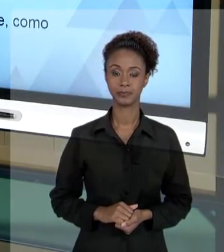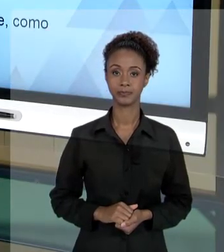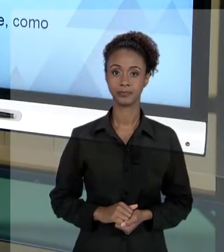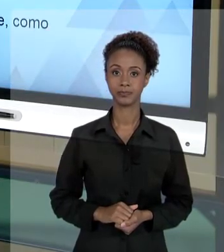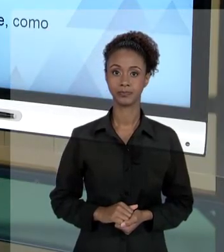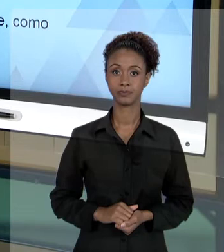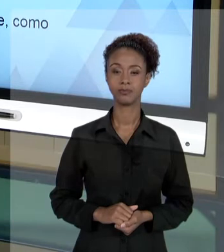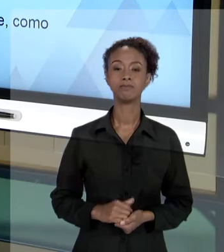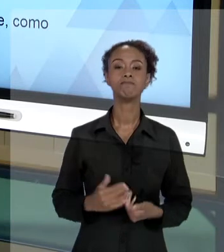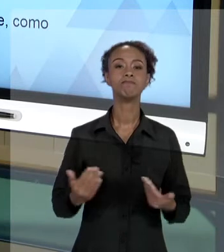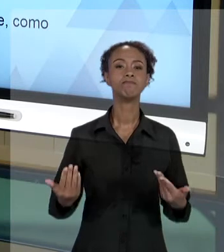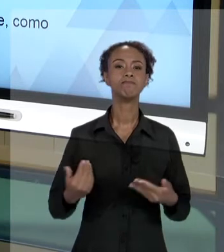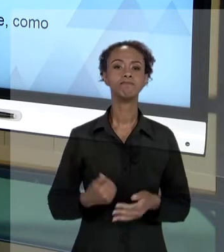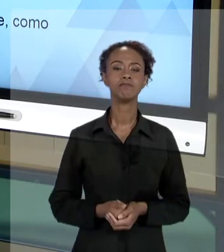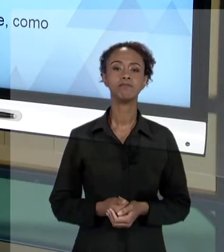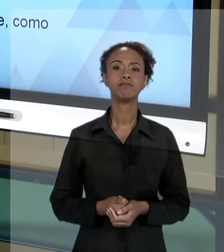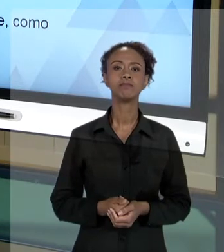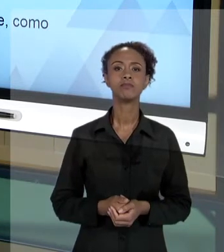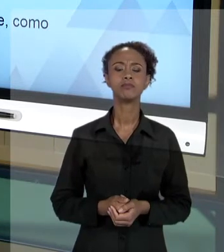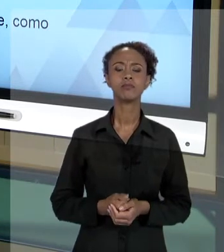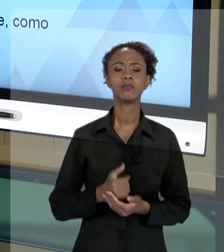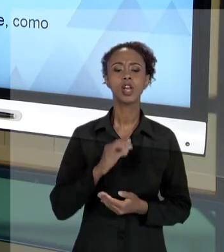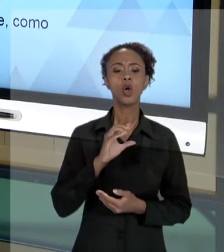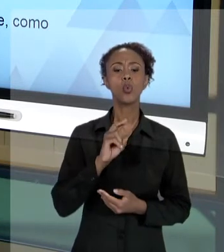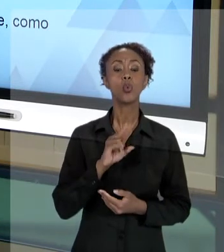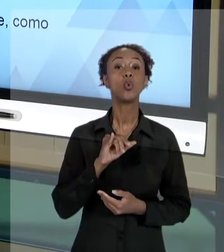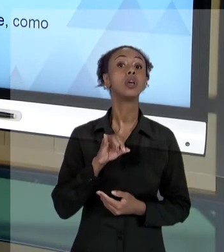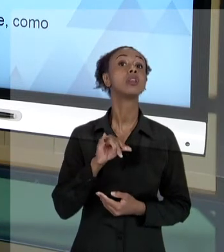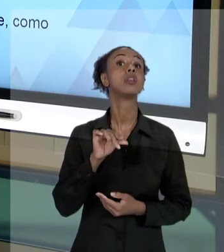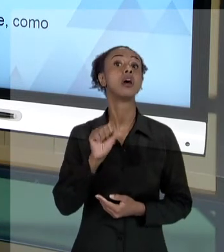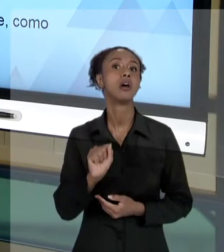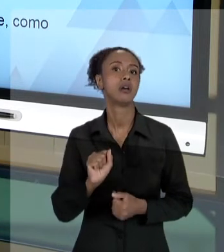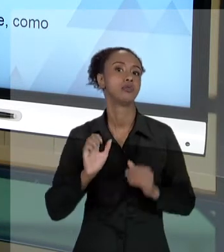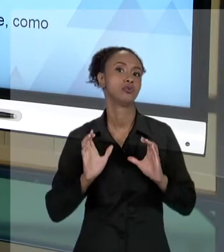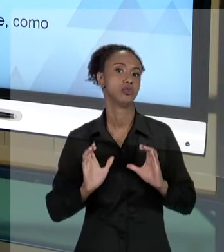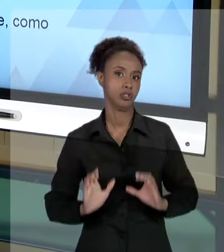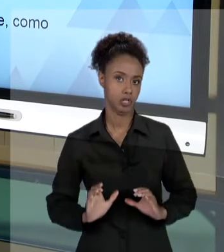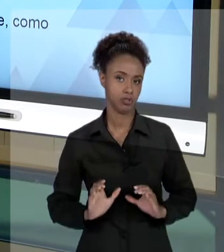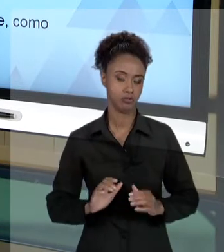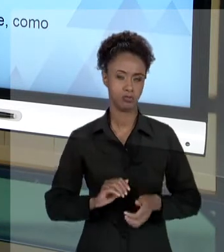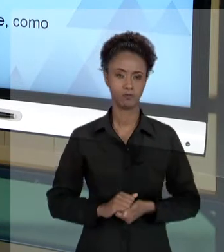[RAFAEL] VAMOS FALAR DOS CUIDADOS ÉTICOS NA ATIVIDADE DE GESTÃO. DIZ RESPEITO AO QUÊ?!